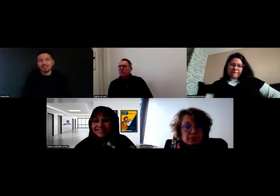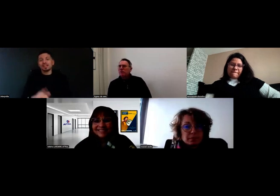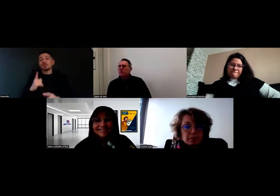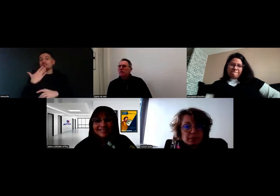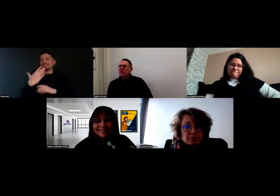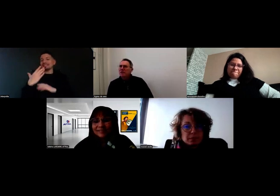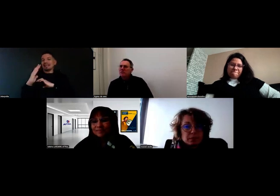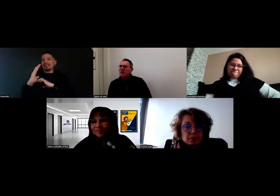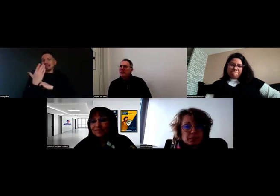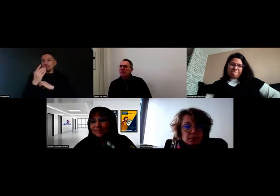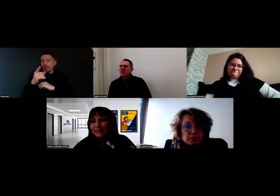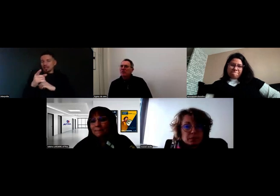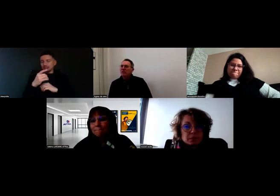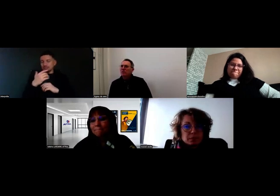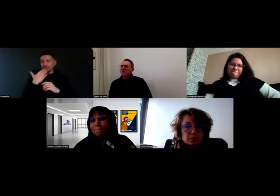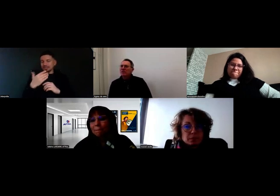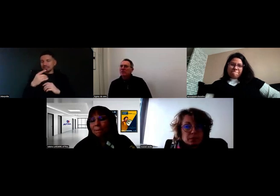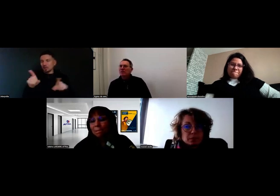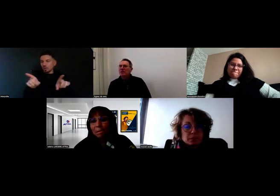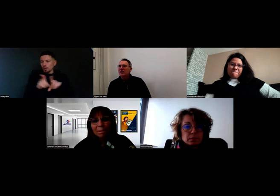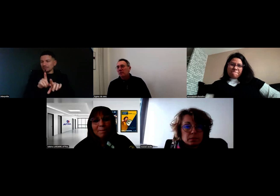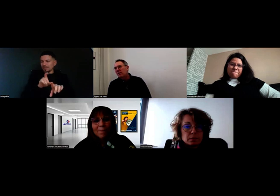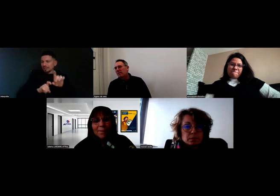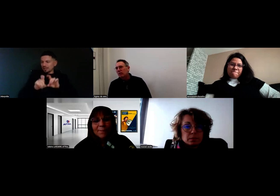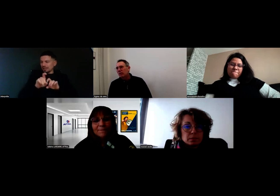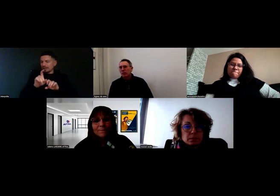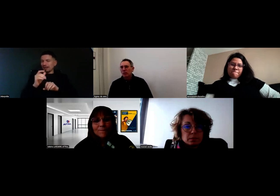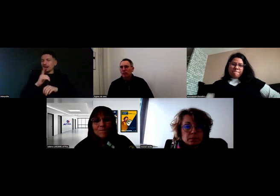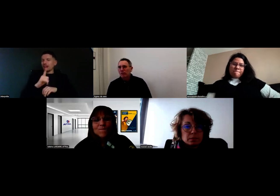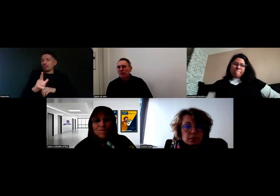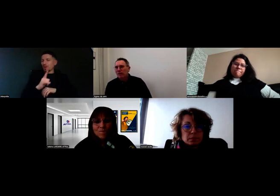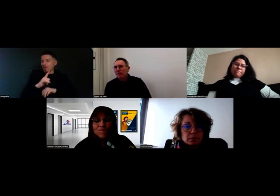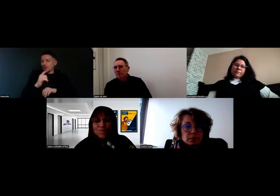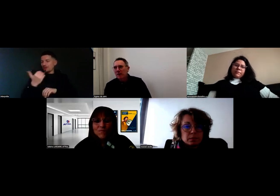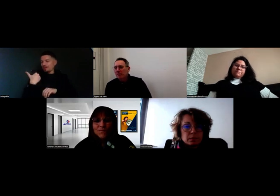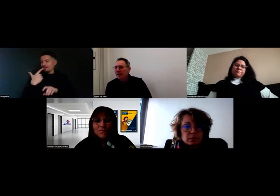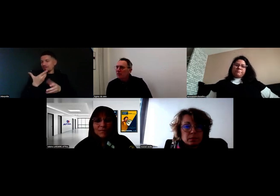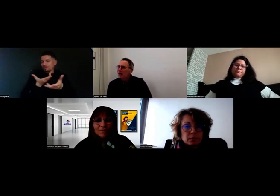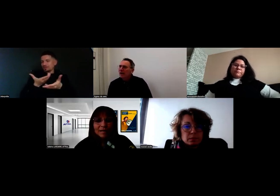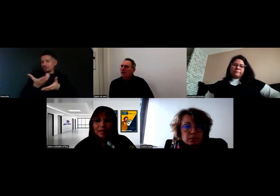Vous nous disiez aussi, quand on s'était rencontrés, et on va le mettre aussi dans les parcours,